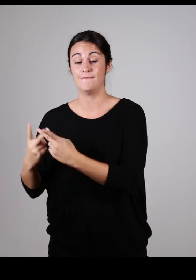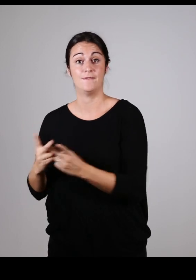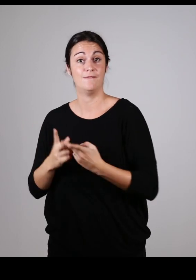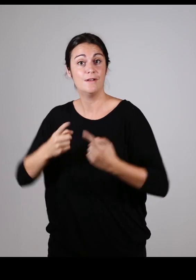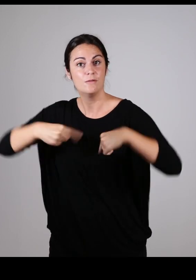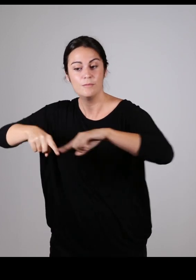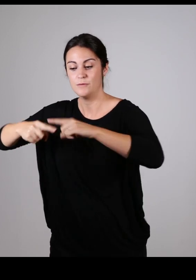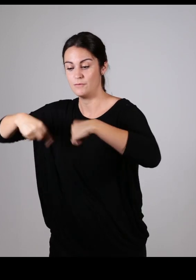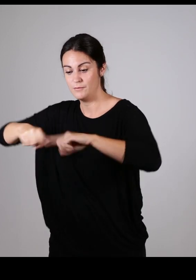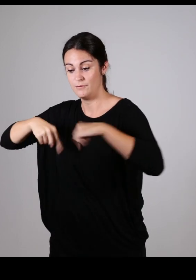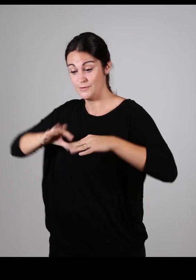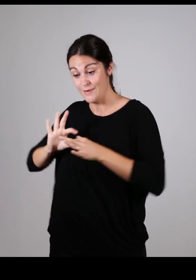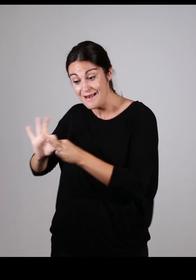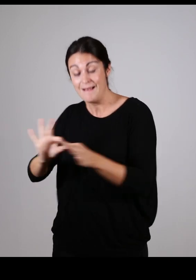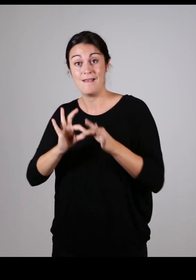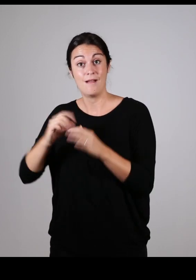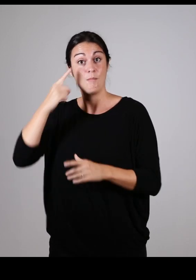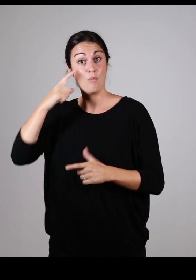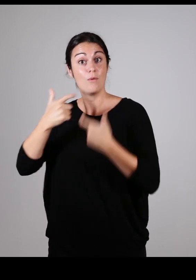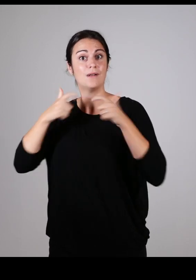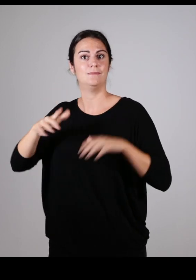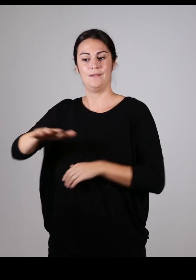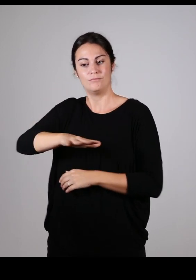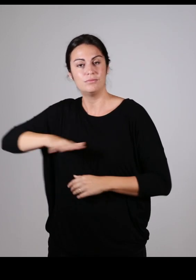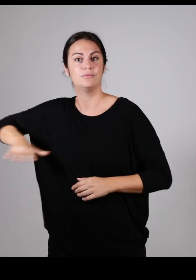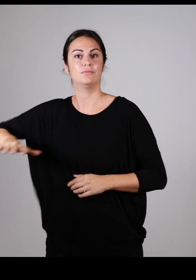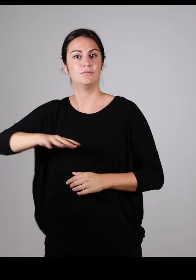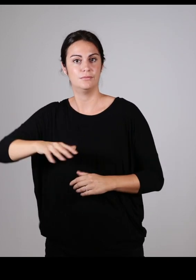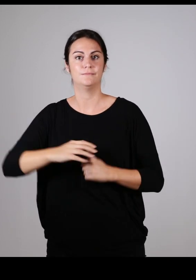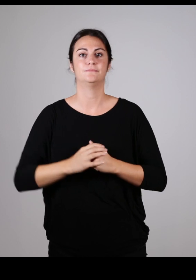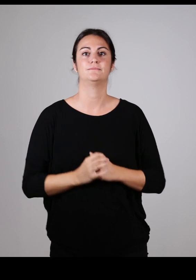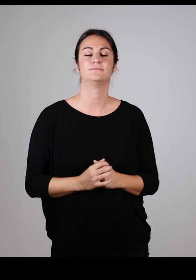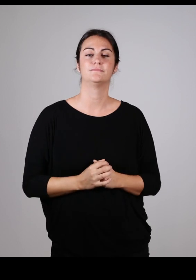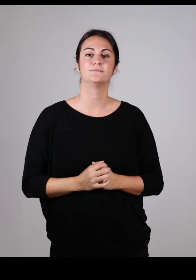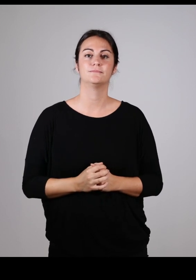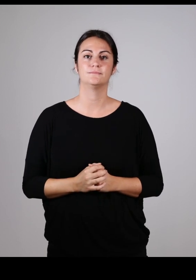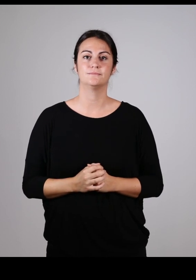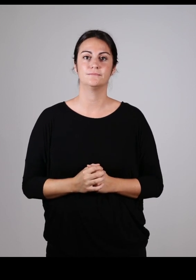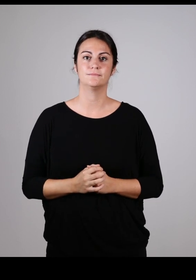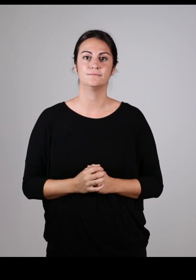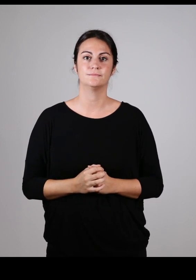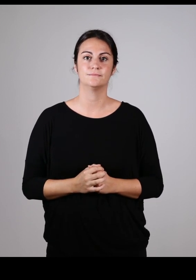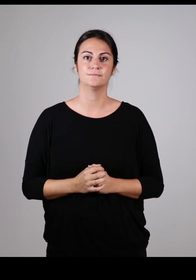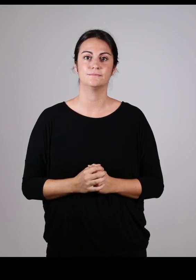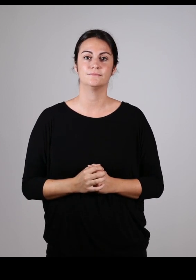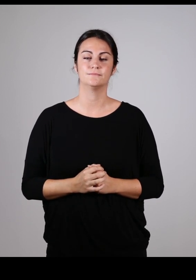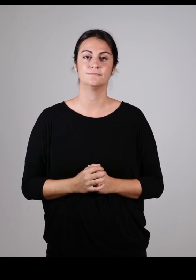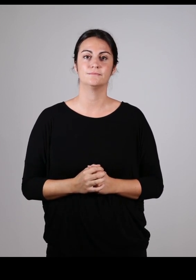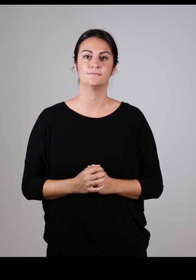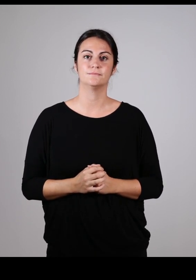Être le lien entre les commissions communales et intercommunale pour l’accessibilité de l’ensemble de la communauté pays basque.